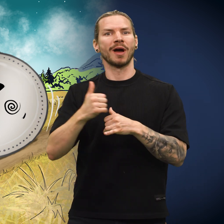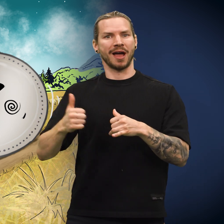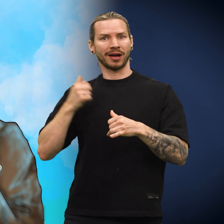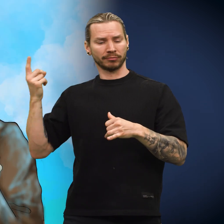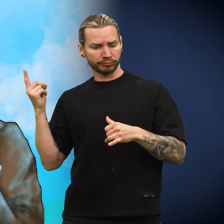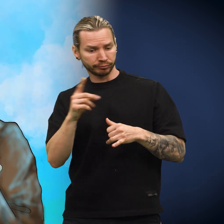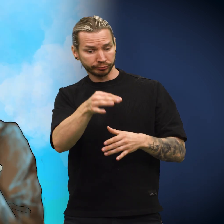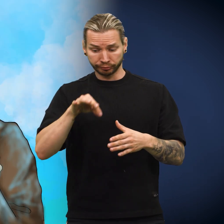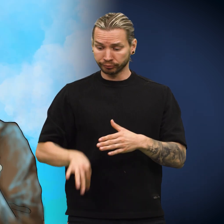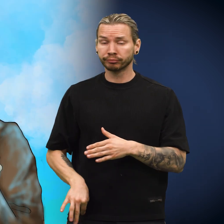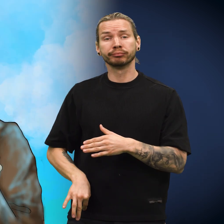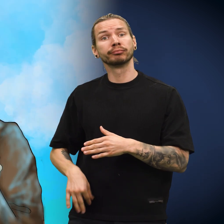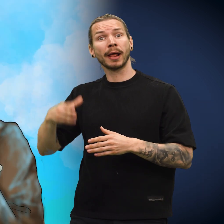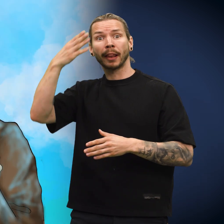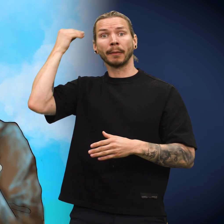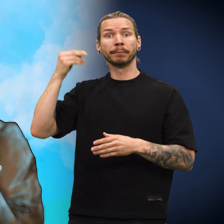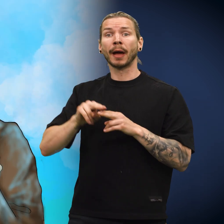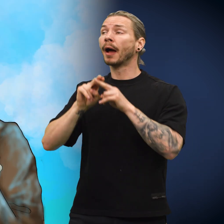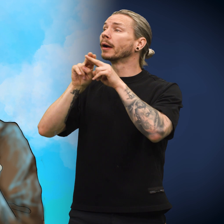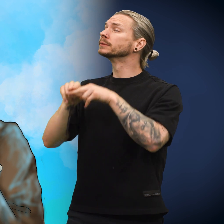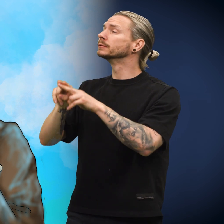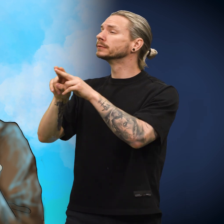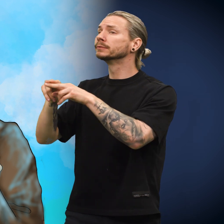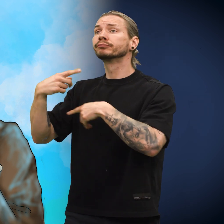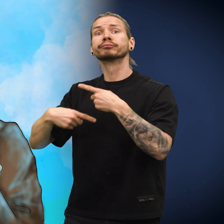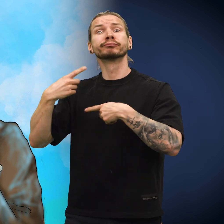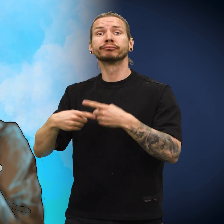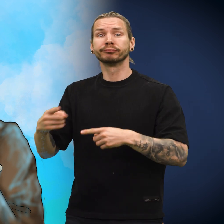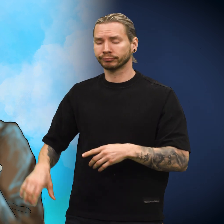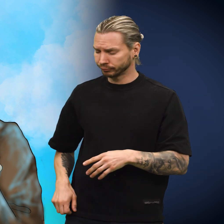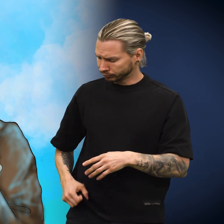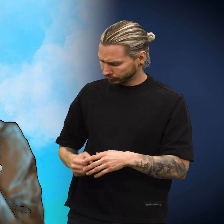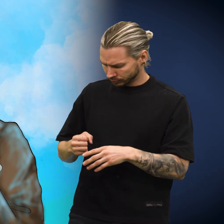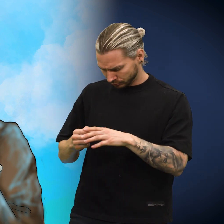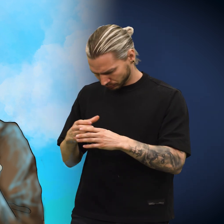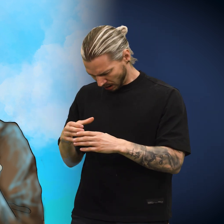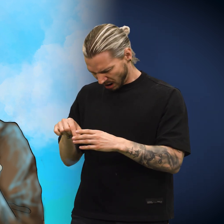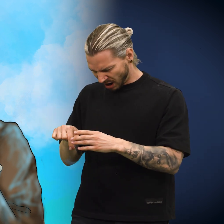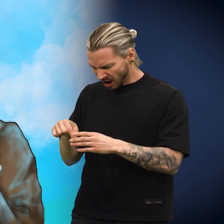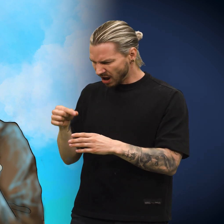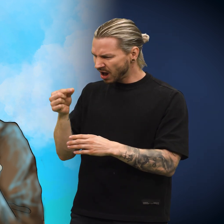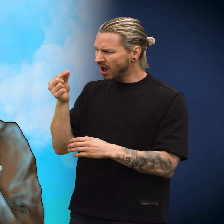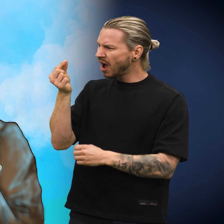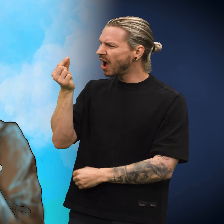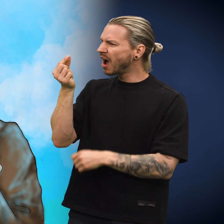Herren som plukket den opp sist, puttet den i pengepungen og glemte helt av den på sin reise utenlands. En dag oppdaget han skillingen.